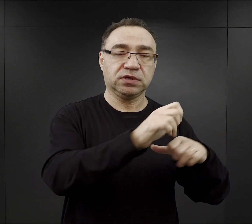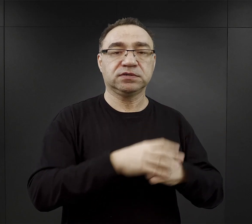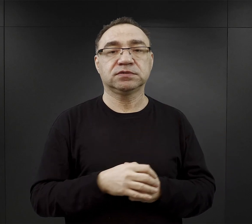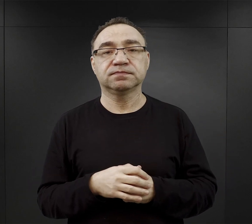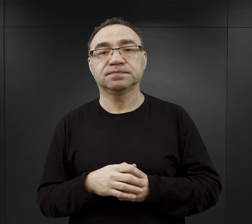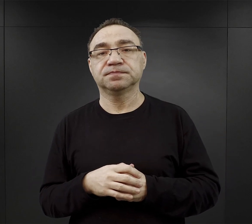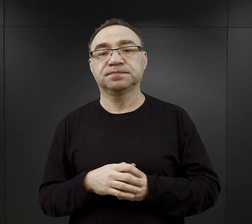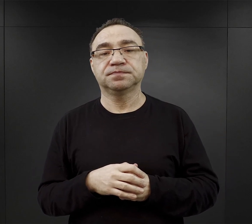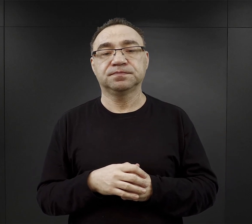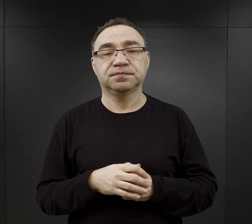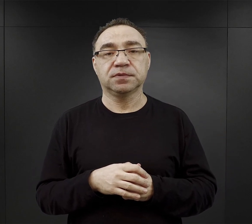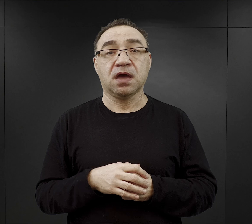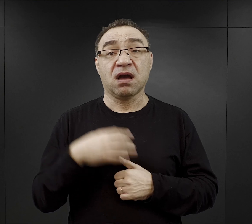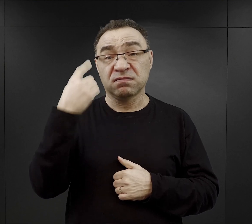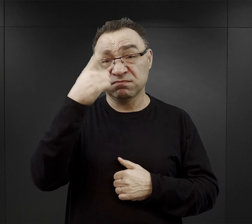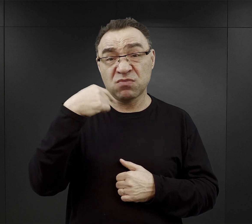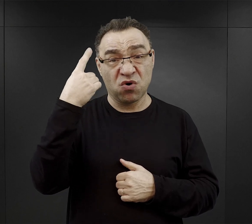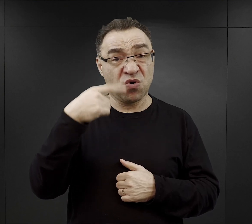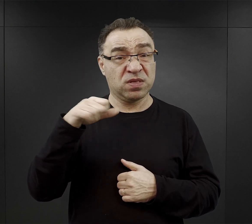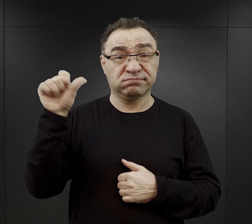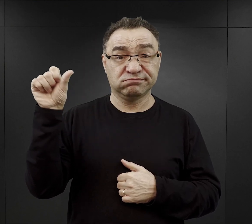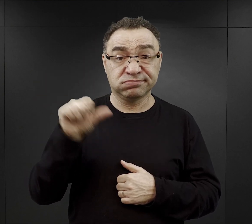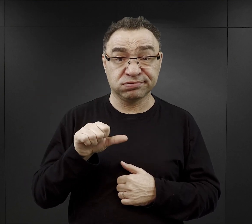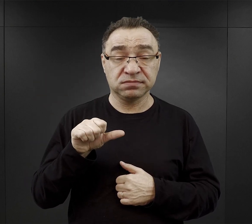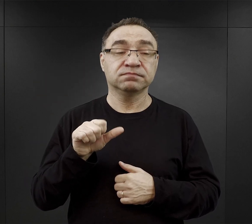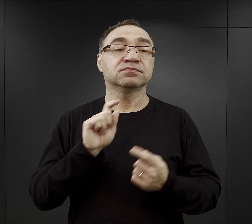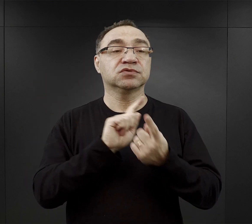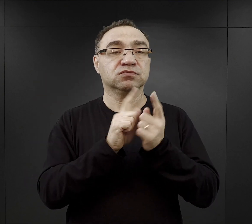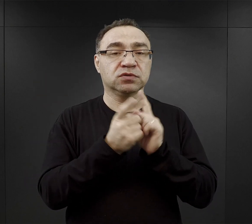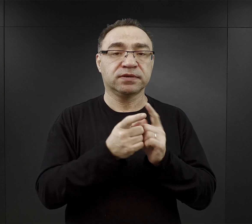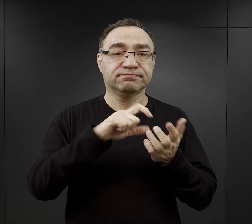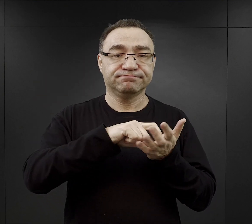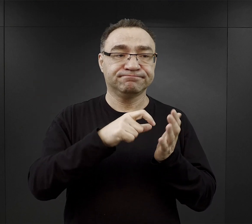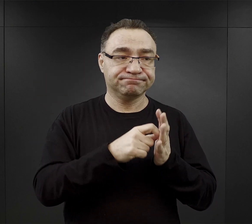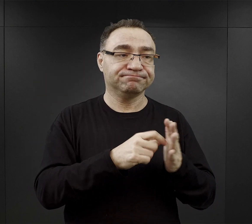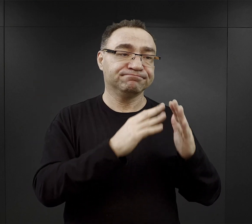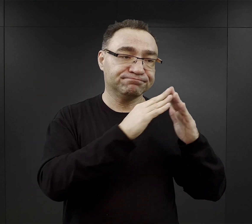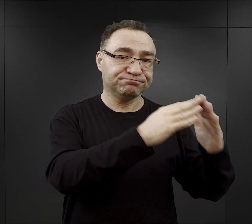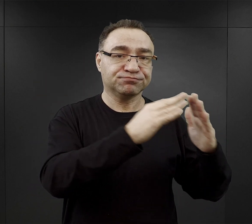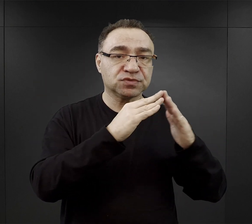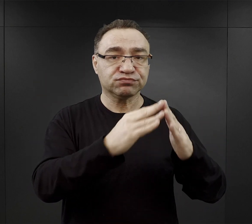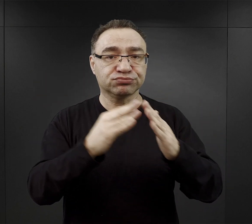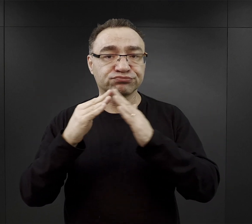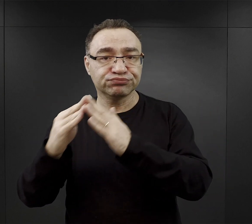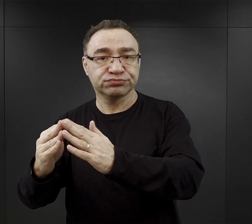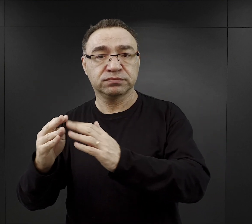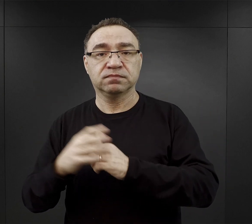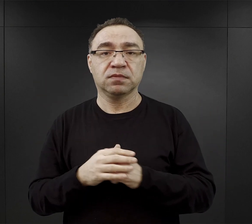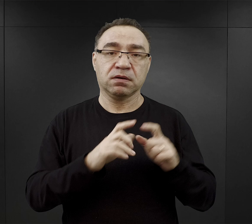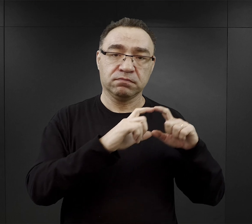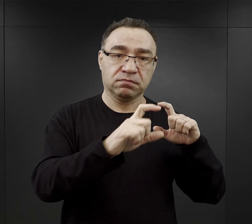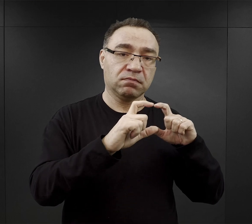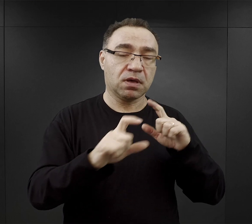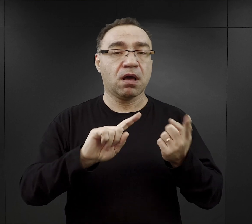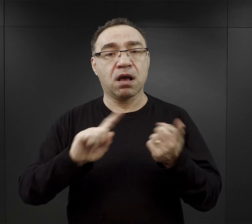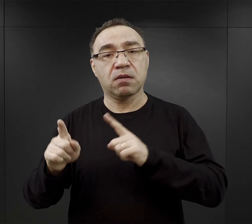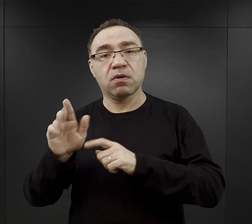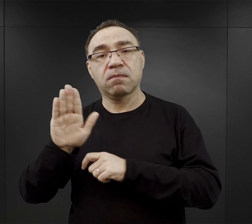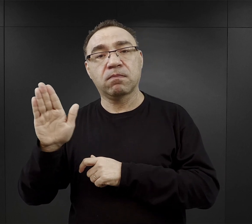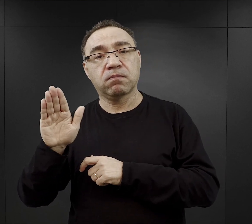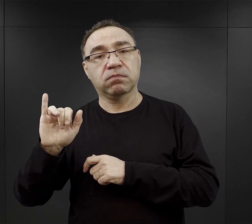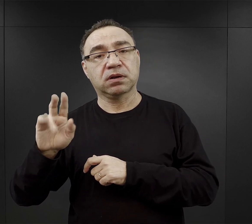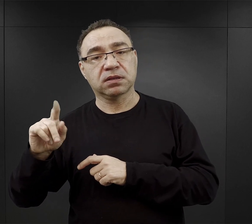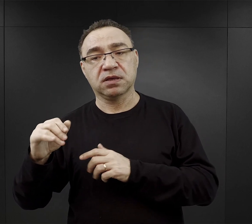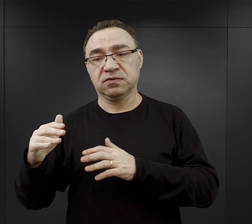Jeżeli pogoda nie sprzyjała, to spotykali się w izbach poszczególnych bloków czy w obozie Birkenau w barakach